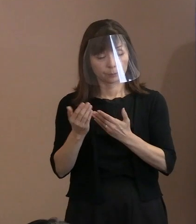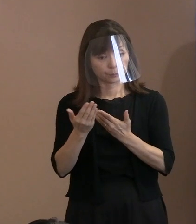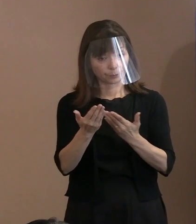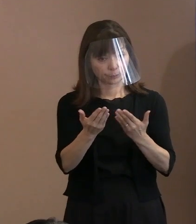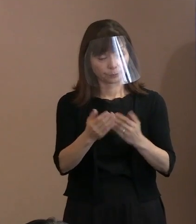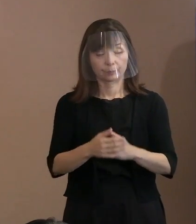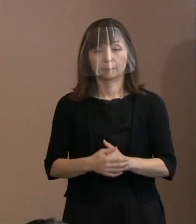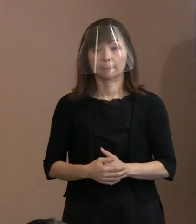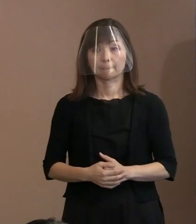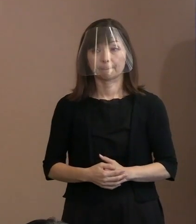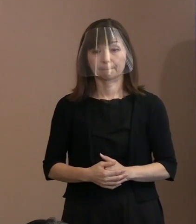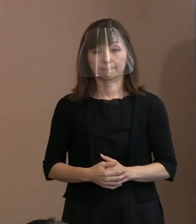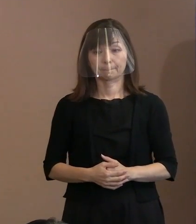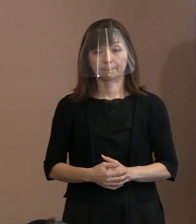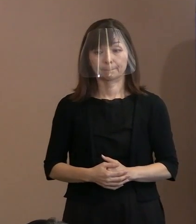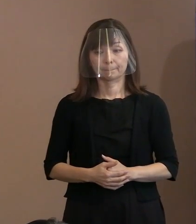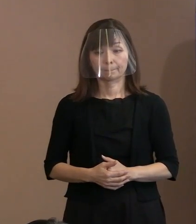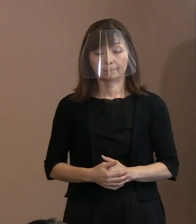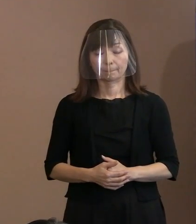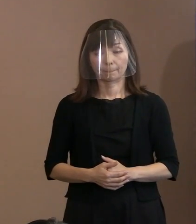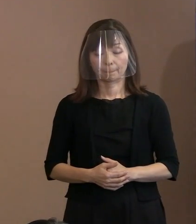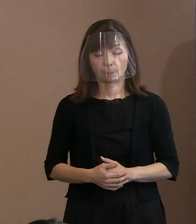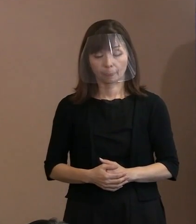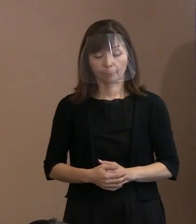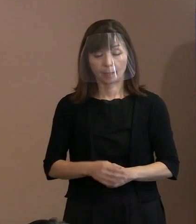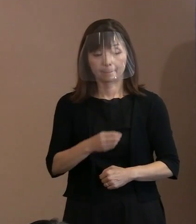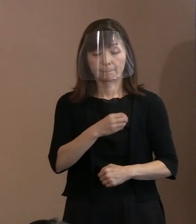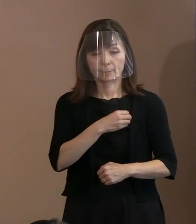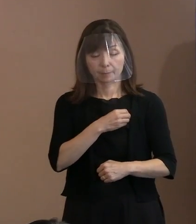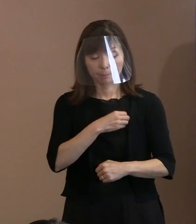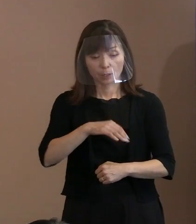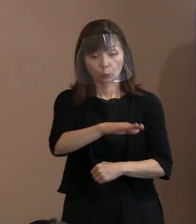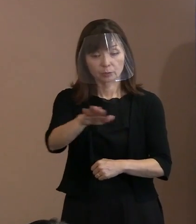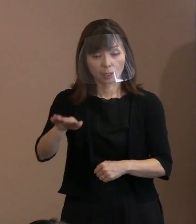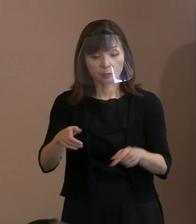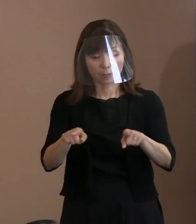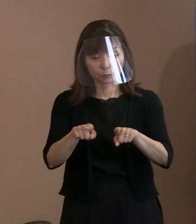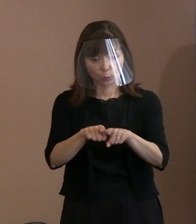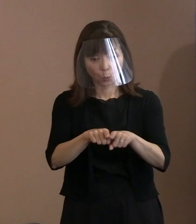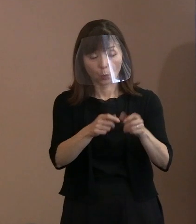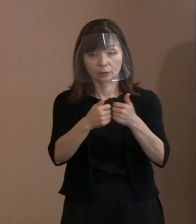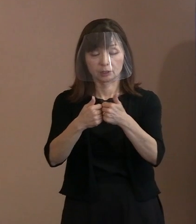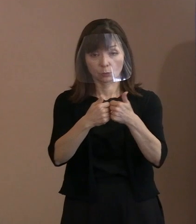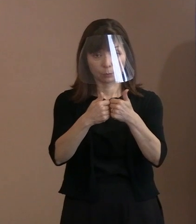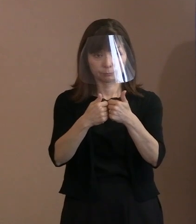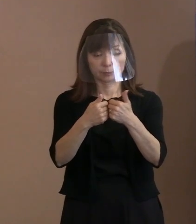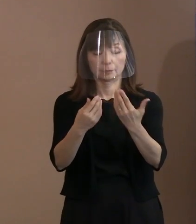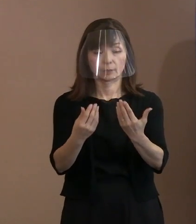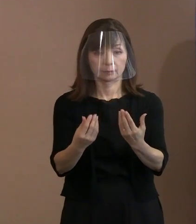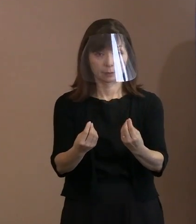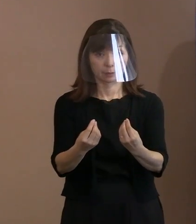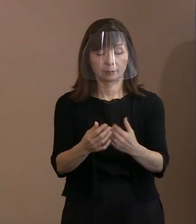(市長)これも皆さんと議論して､ 今言ったように､